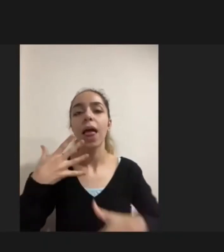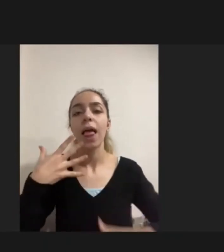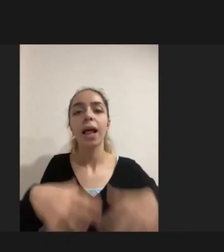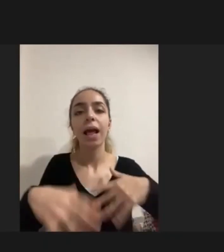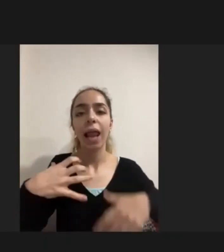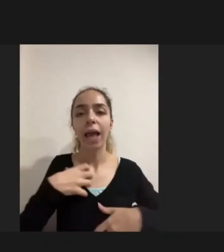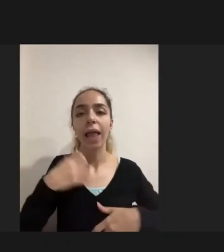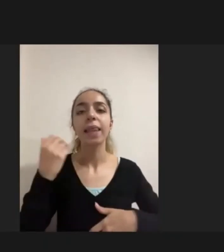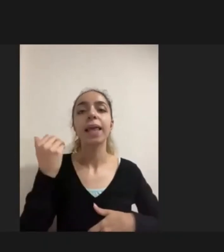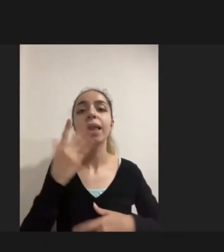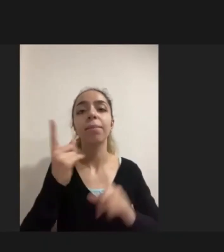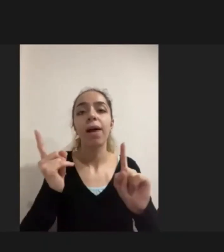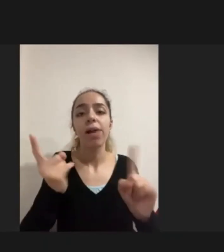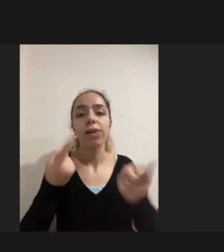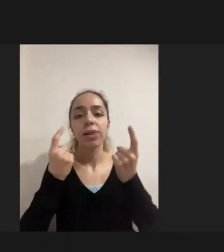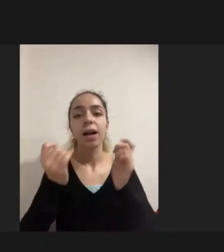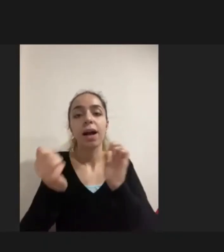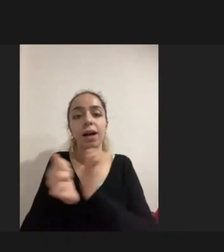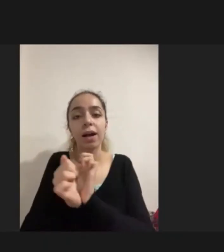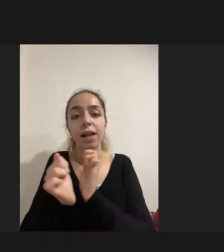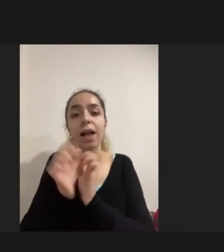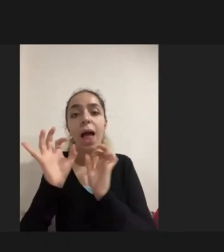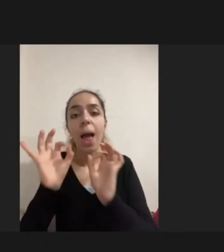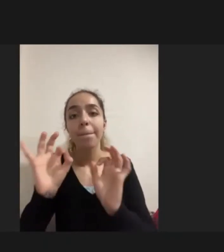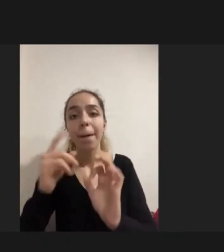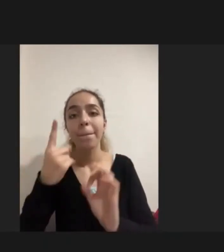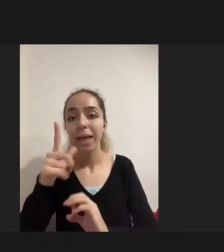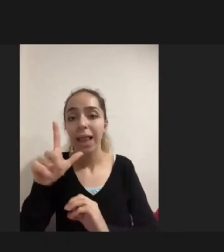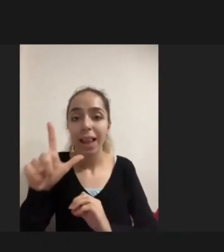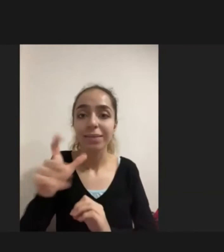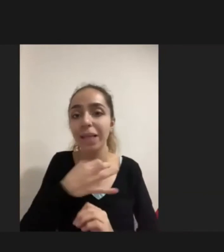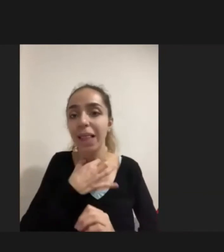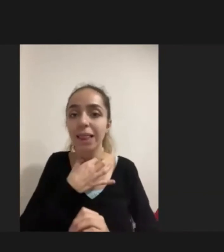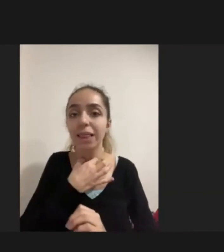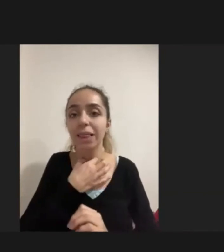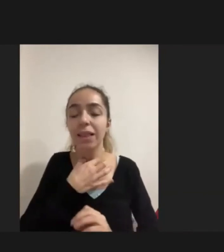Ailenin de acilen bir ihtiyaç duyduğu için gelen tekerlekli sandalye